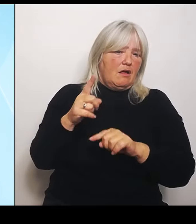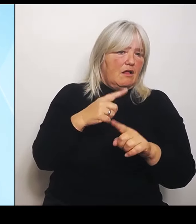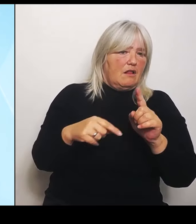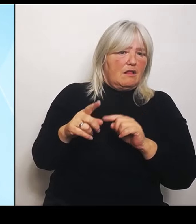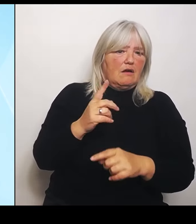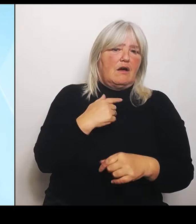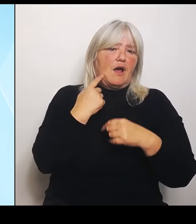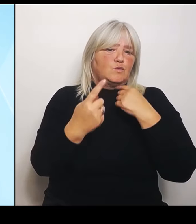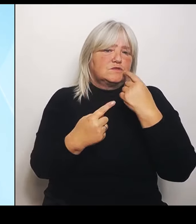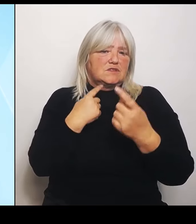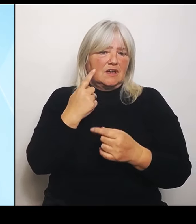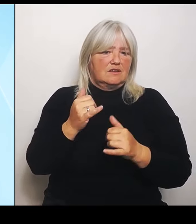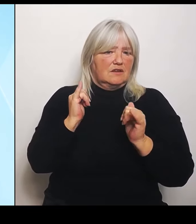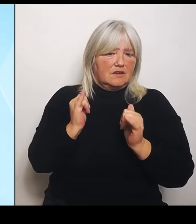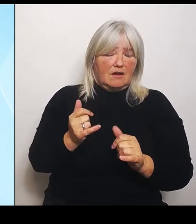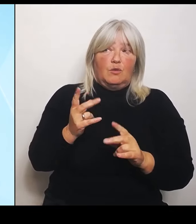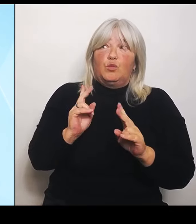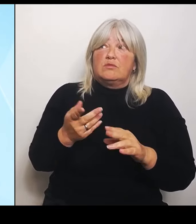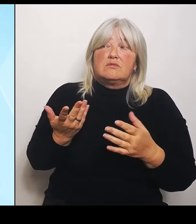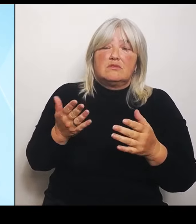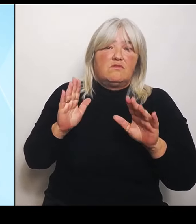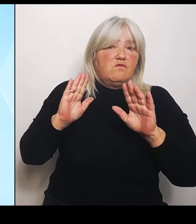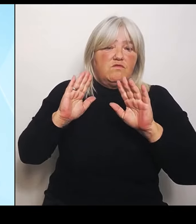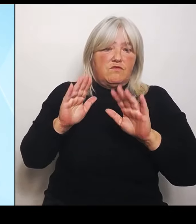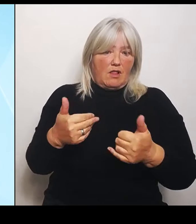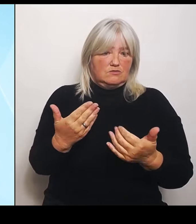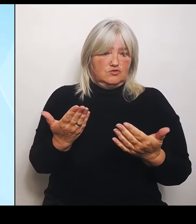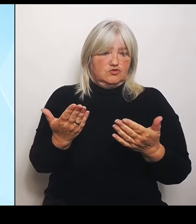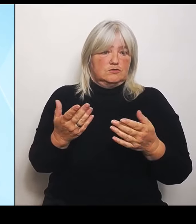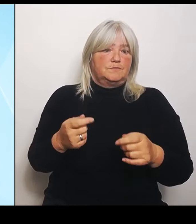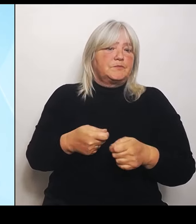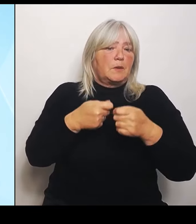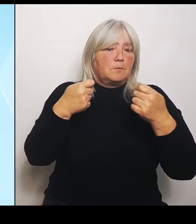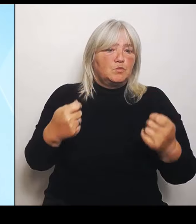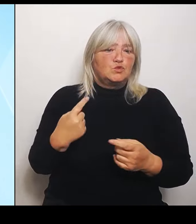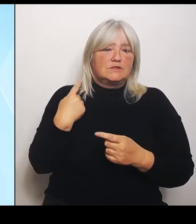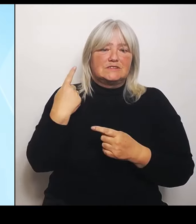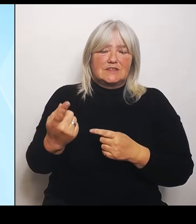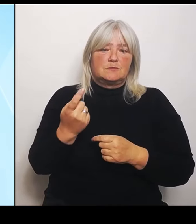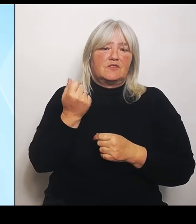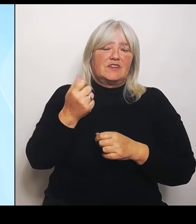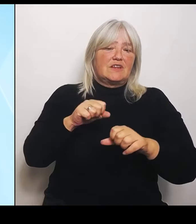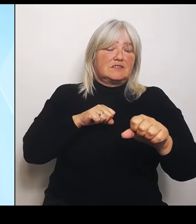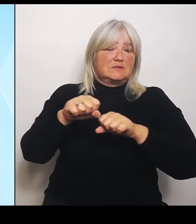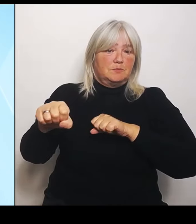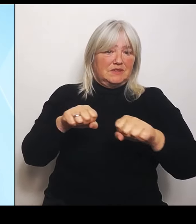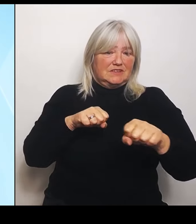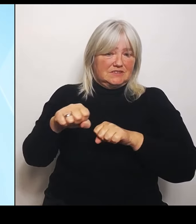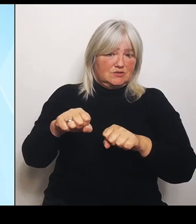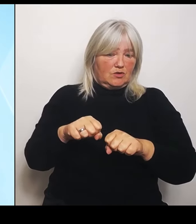selber, das Finanzministerium, hat selber in einer Anmeldung der